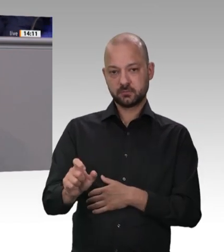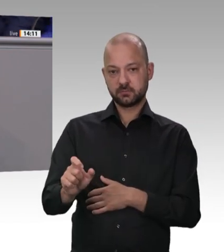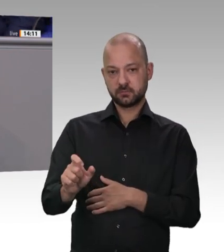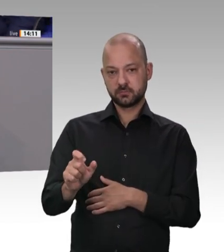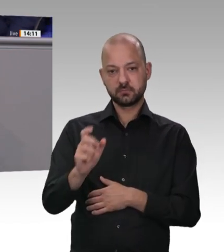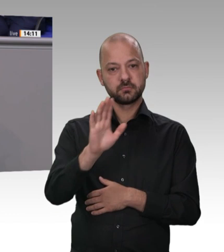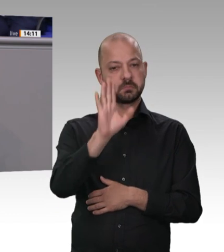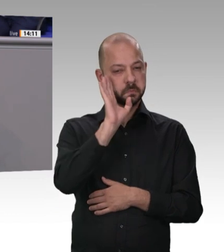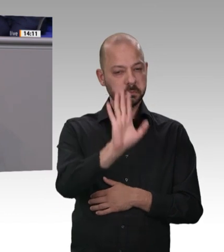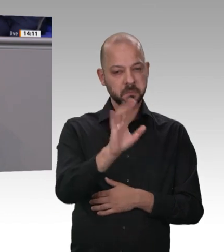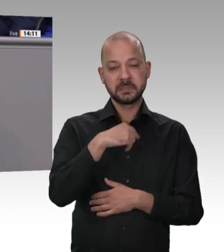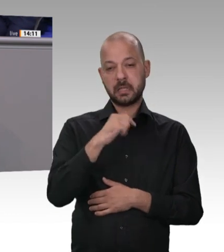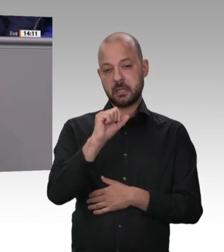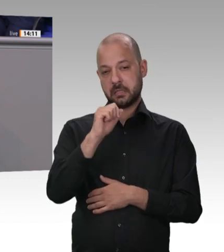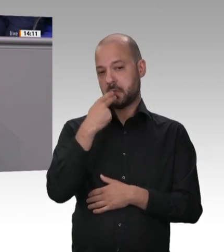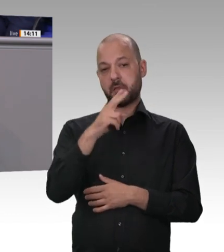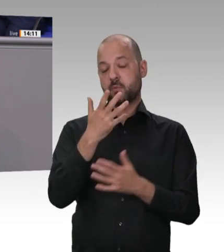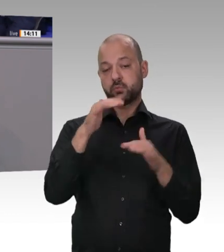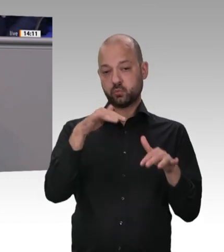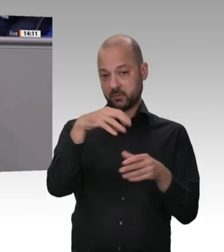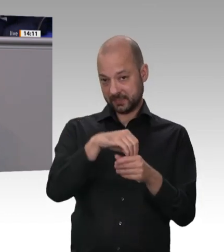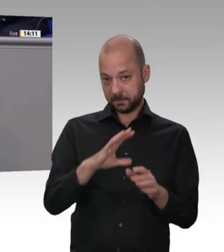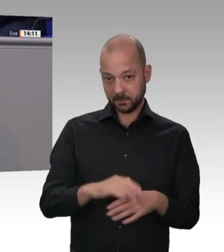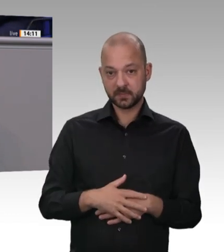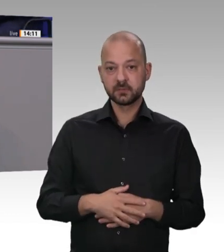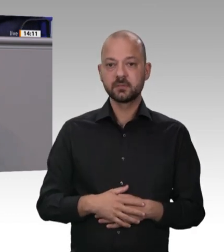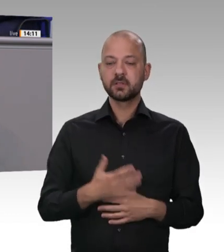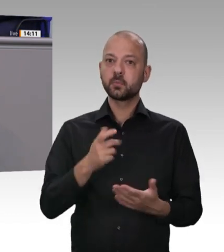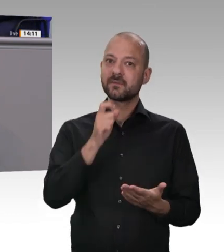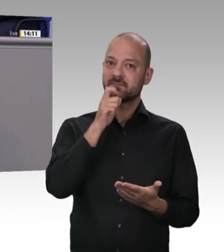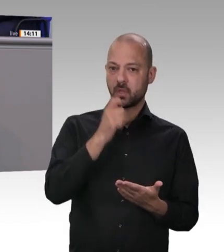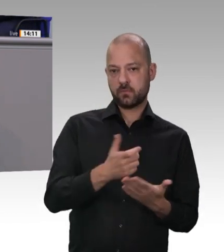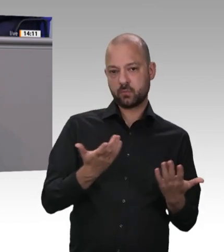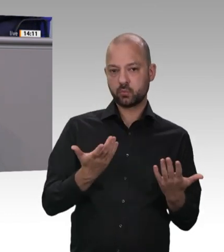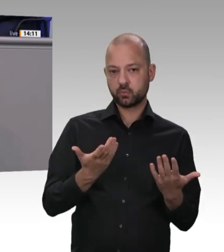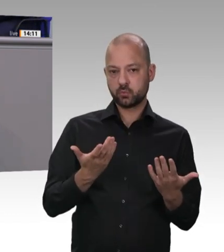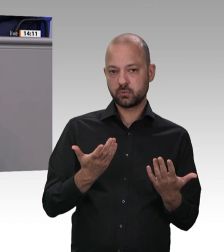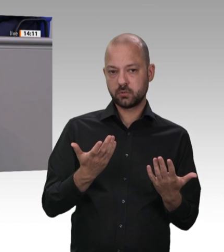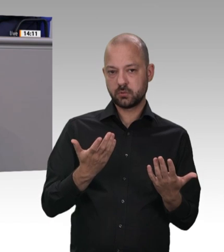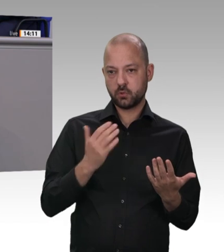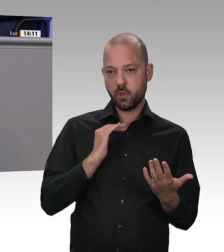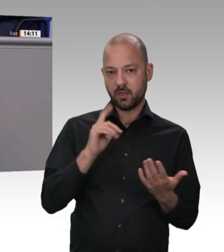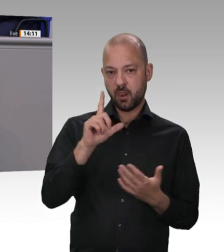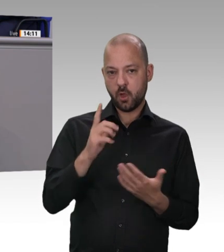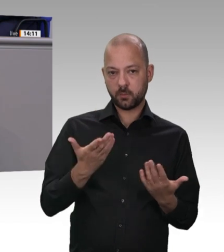diesem Bereich gezeigt haben und das ich schätze: In vielen Bundesländern, auch in NRW – muss man ganz offen sagen – , sind Arbeitsschutzbehörden nicht so stark